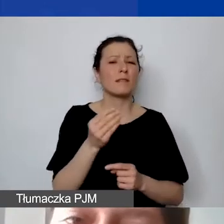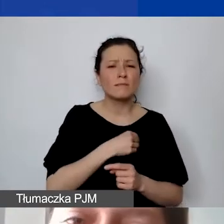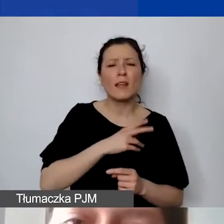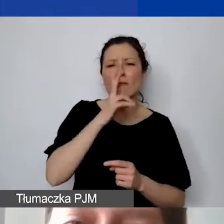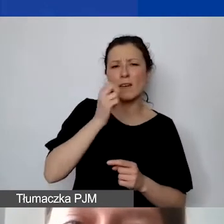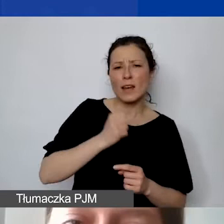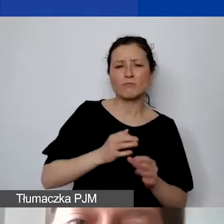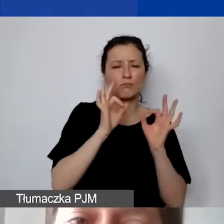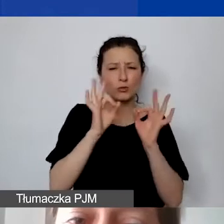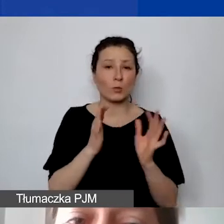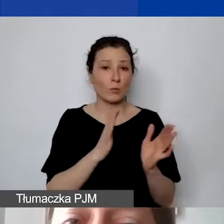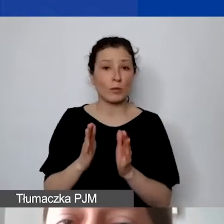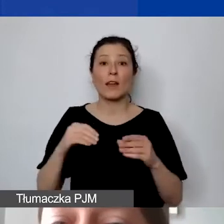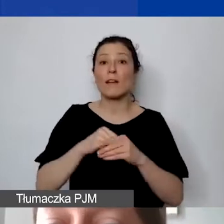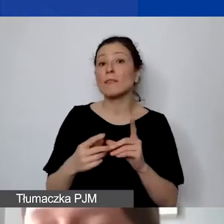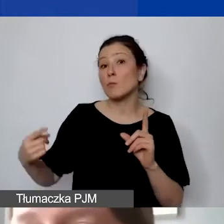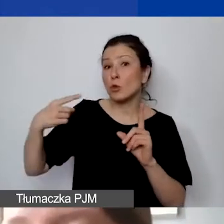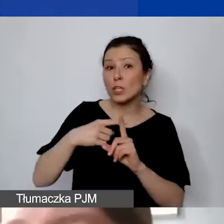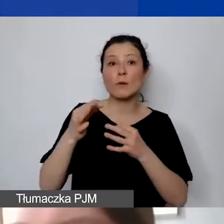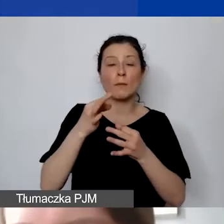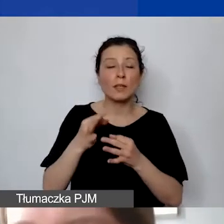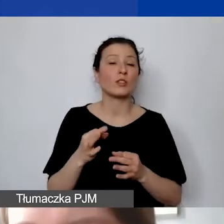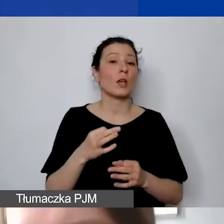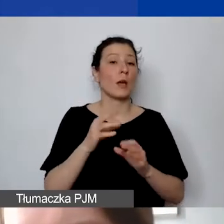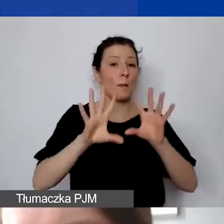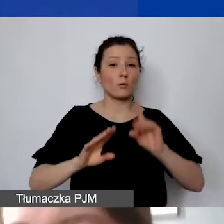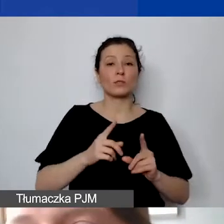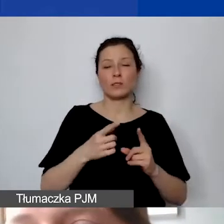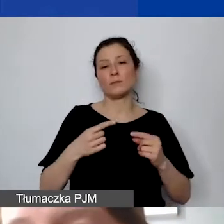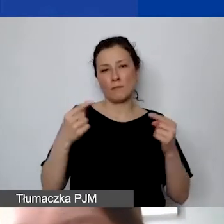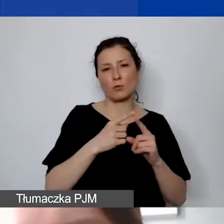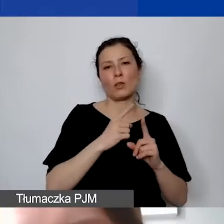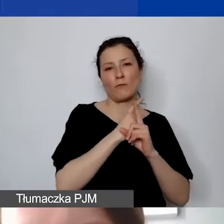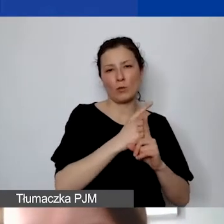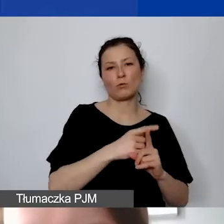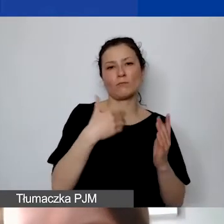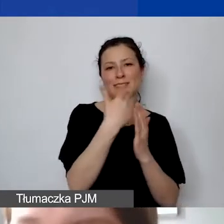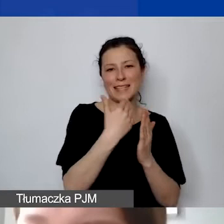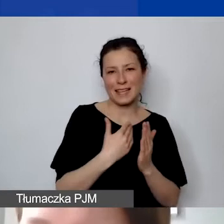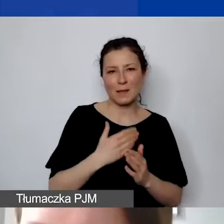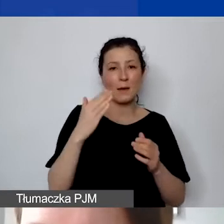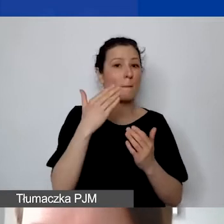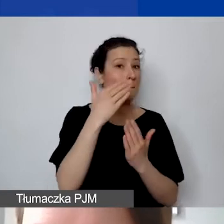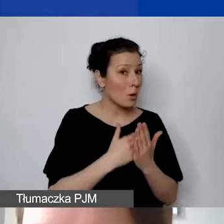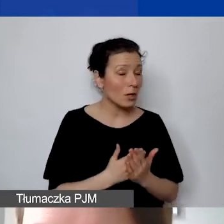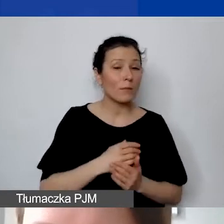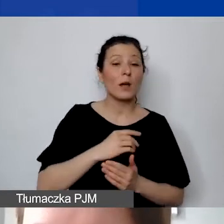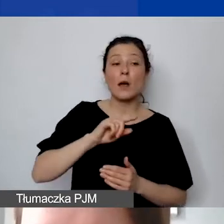dodaliśmy pytania, czy budżet jest zgodny z zasadami programu. Będziemy prosić ekspertów, żeby zwrócili uwagę szczególnie na to,